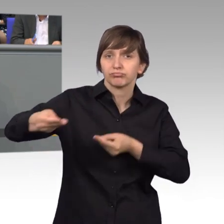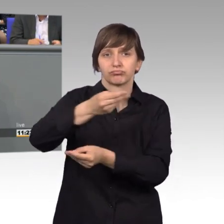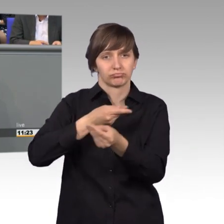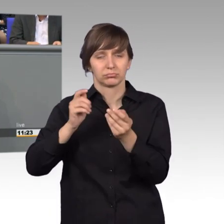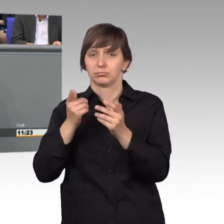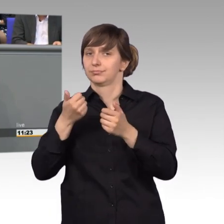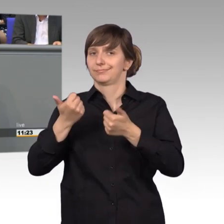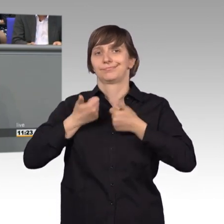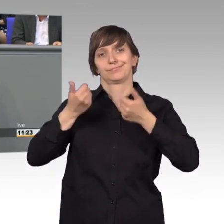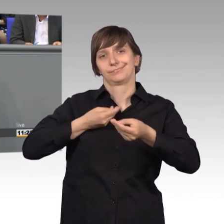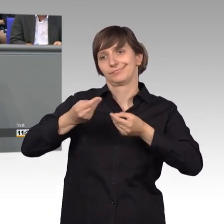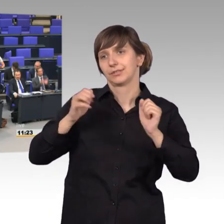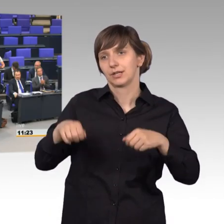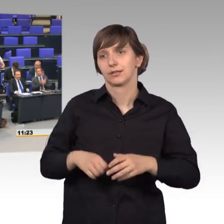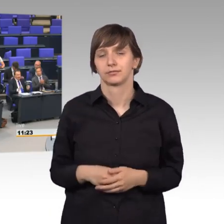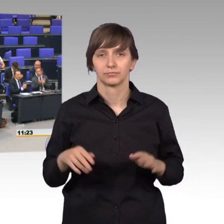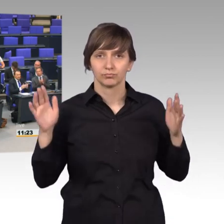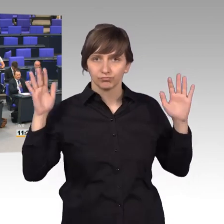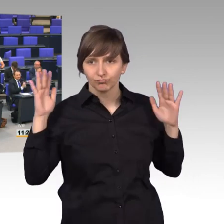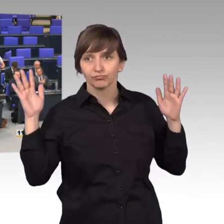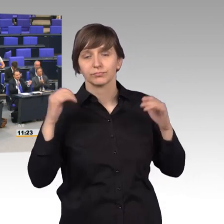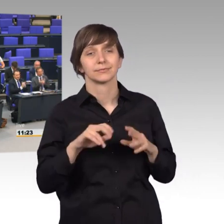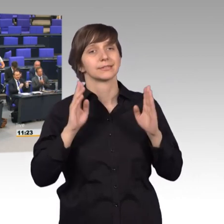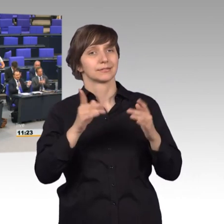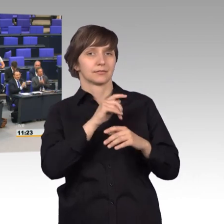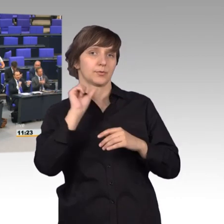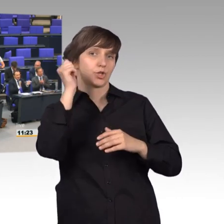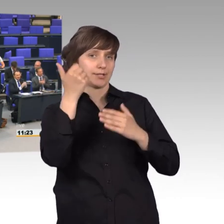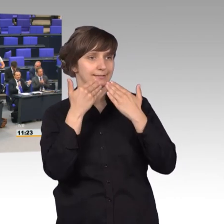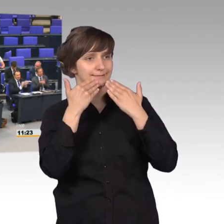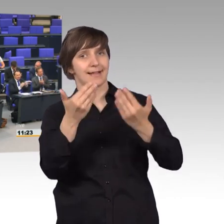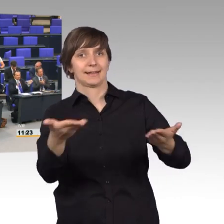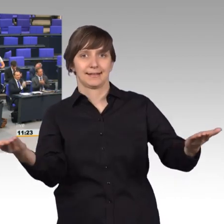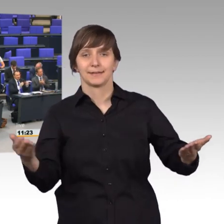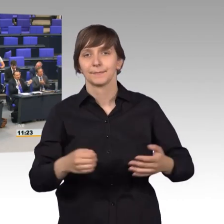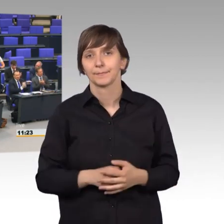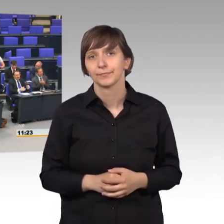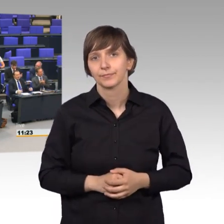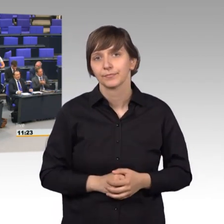[Unter Beifall] Ein besonderer Dank hier auch.